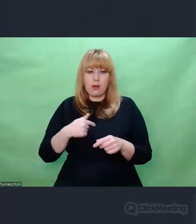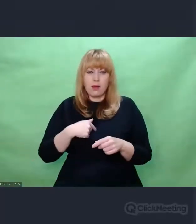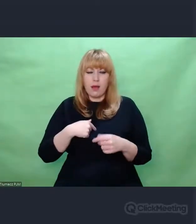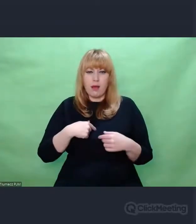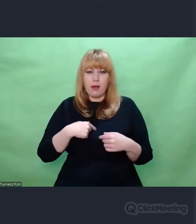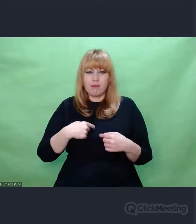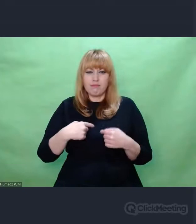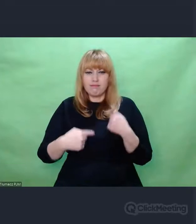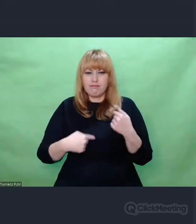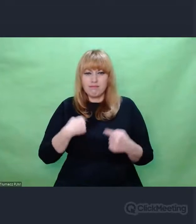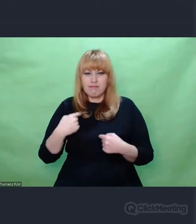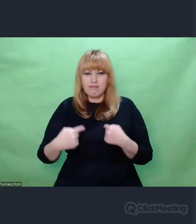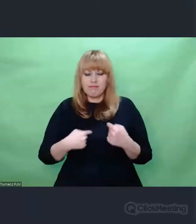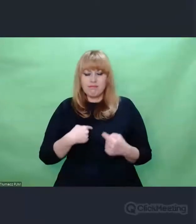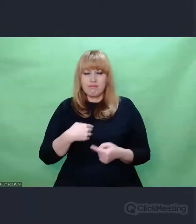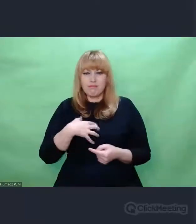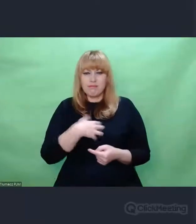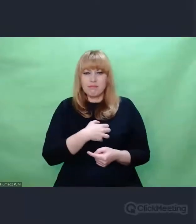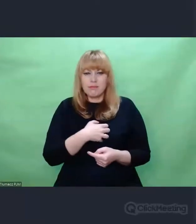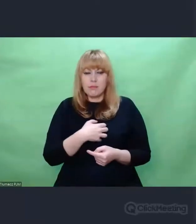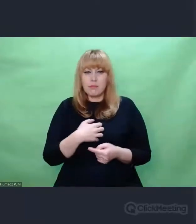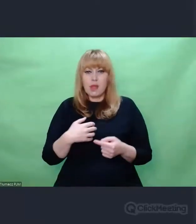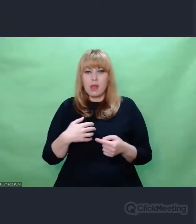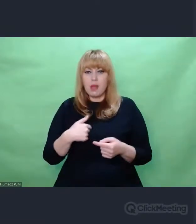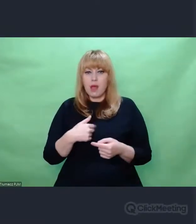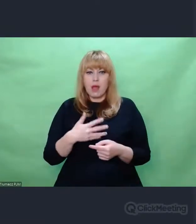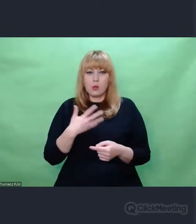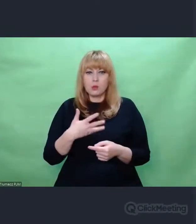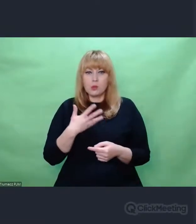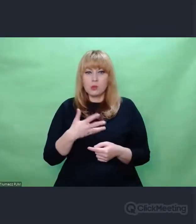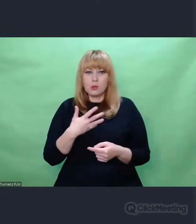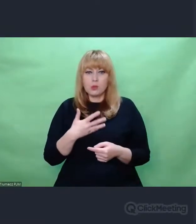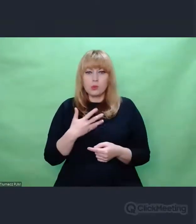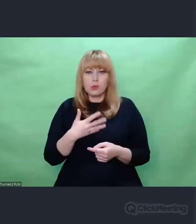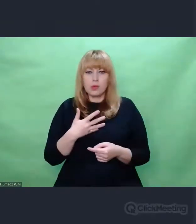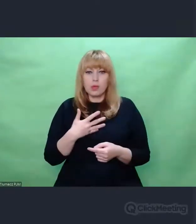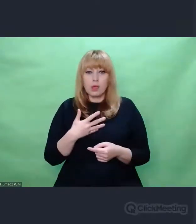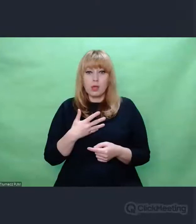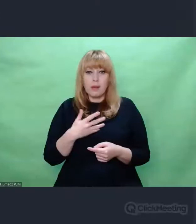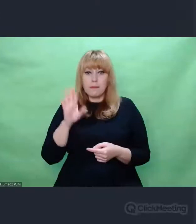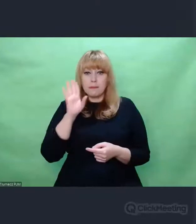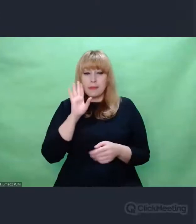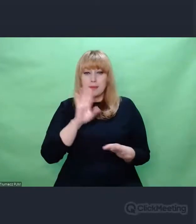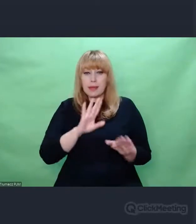I pomyślałem, że chyba właśnie ten moment